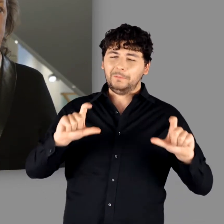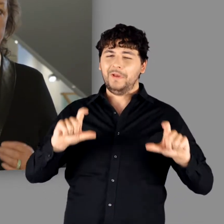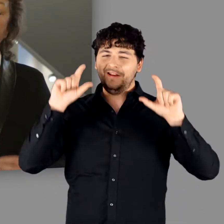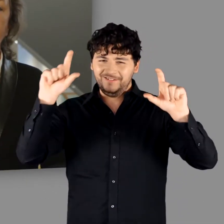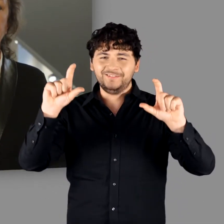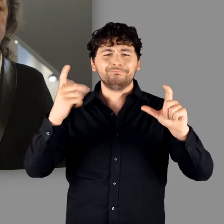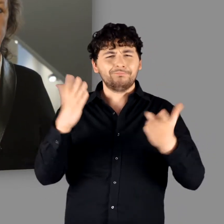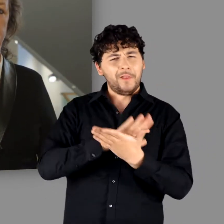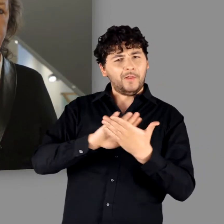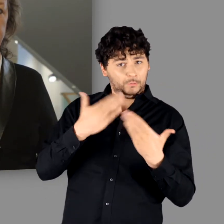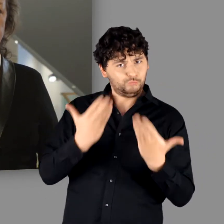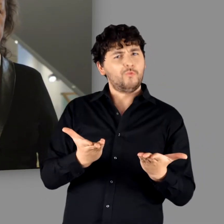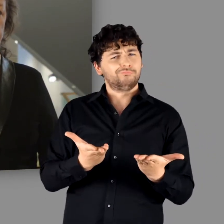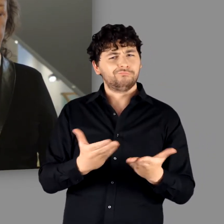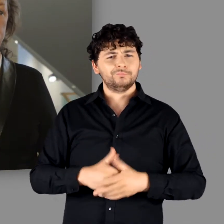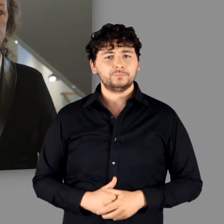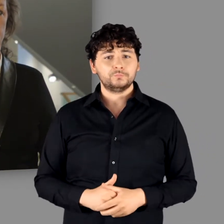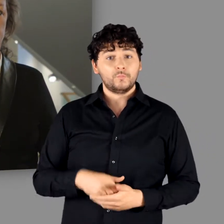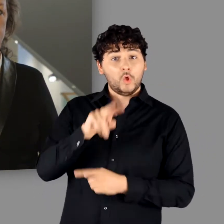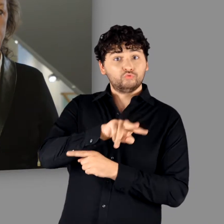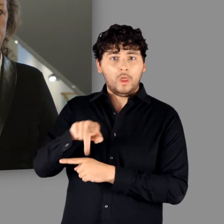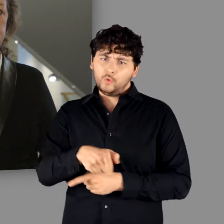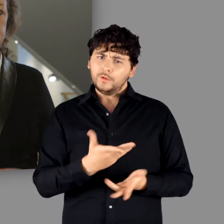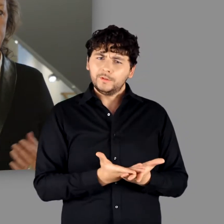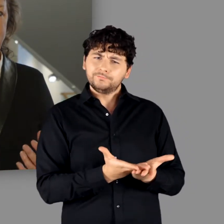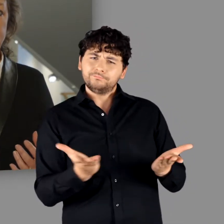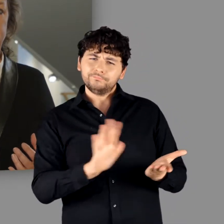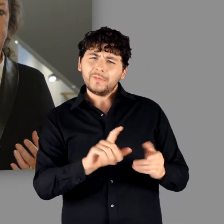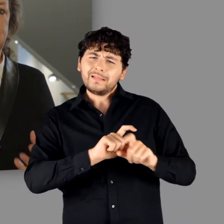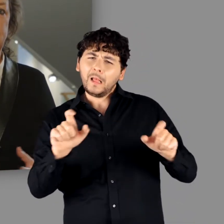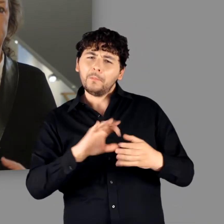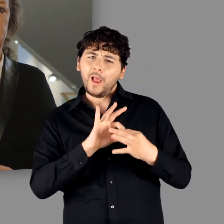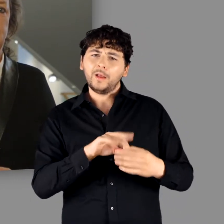eher nüchterner Titel für eine Ausstellung, die sich einem Themenfeld widmet,